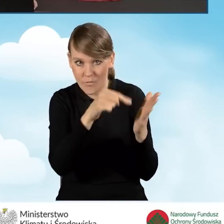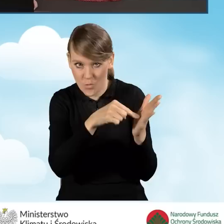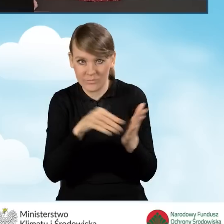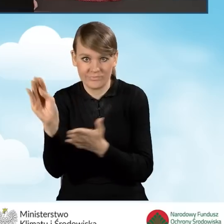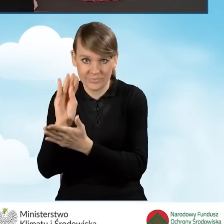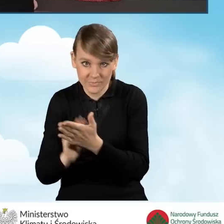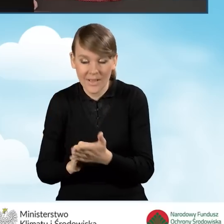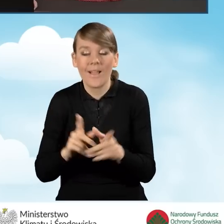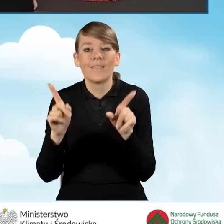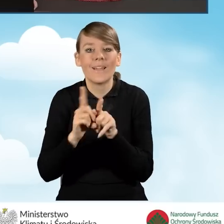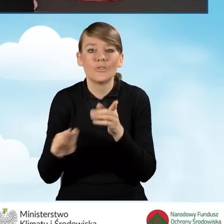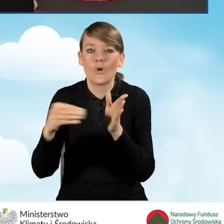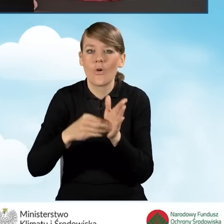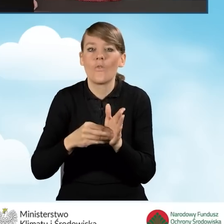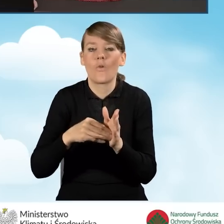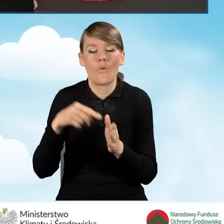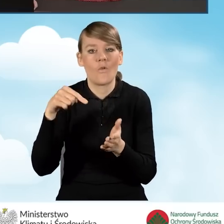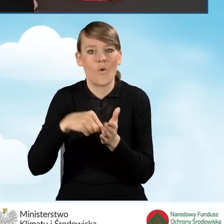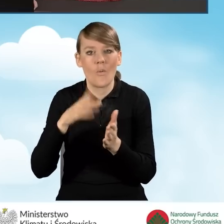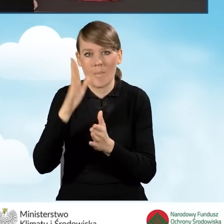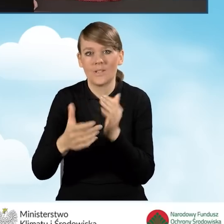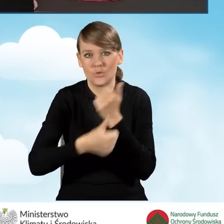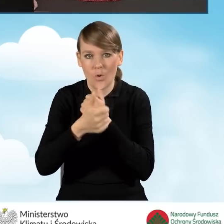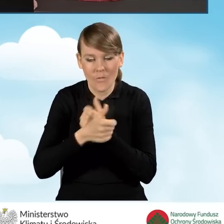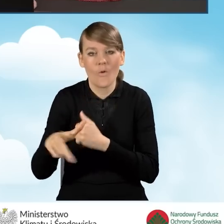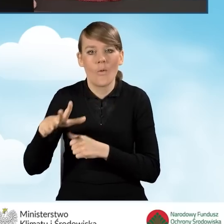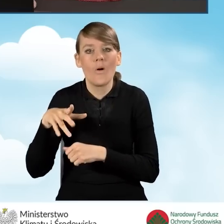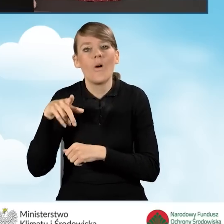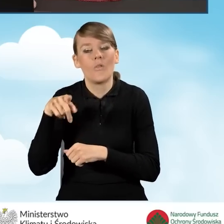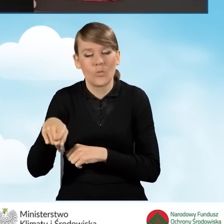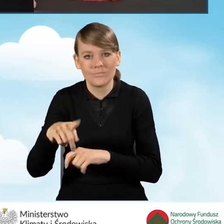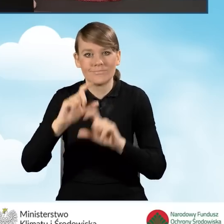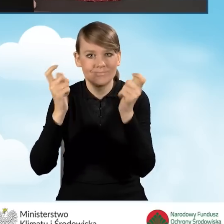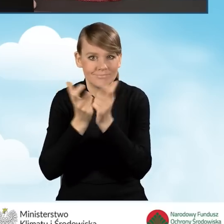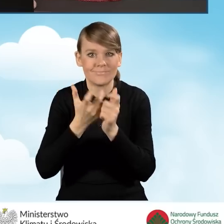dodatkowo przeprowadzenie kompleksowej termomodernizacji,